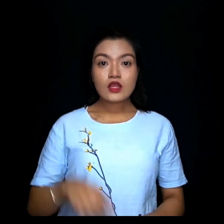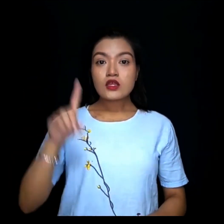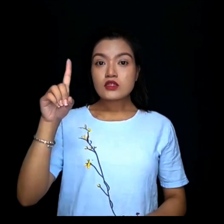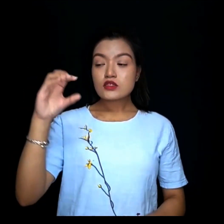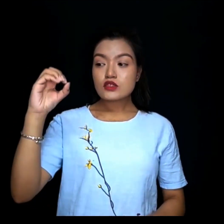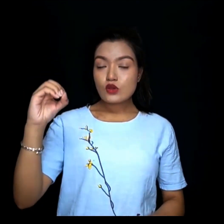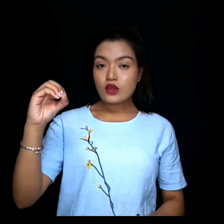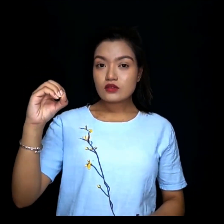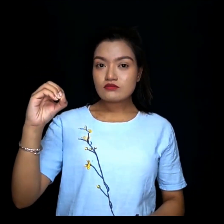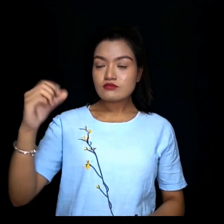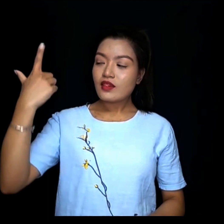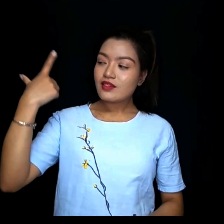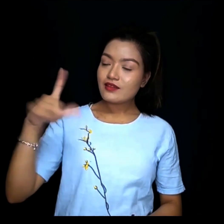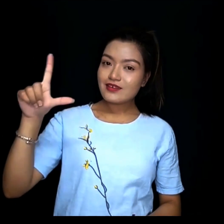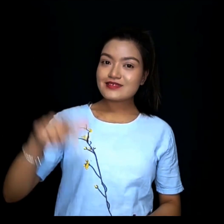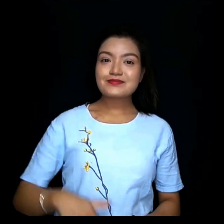१०लाख